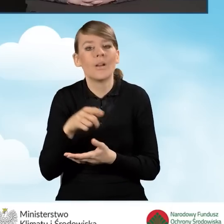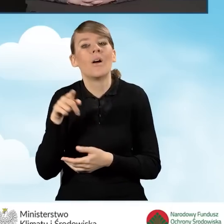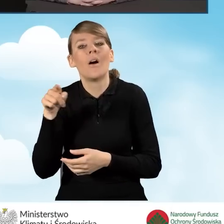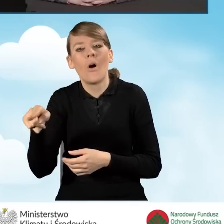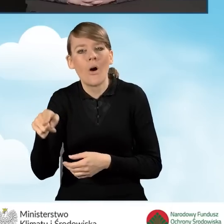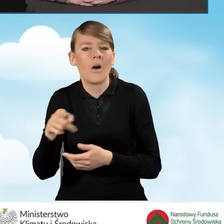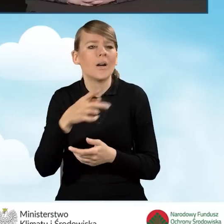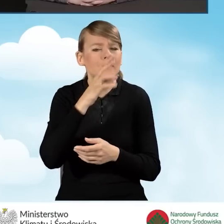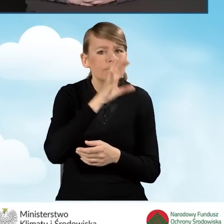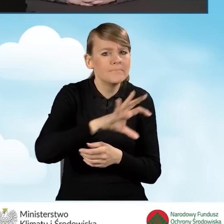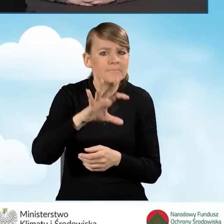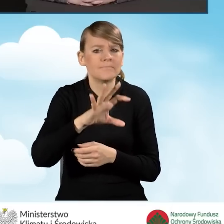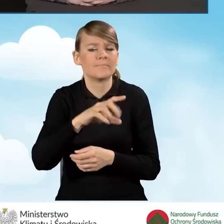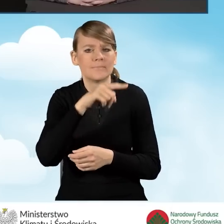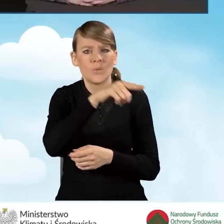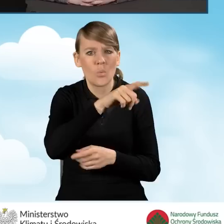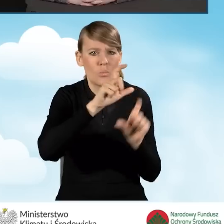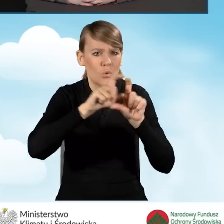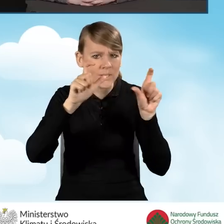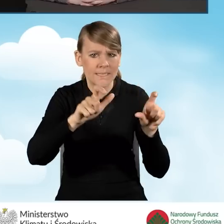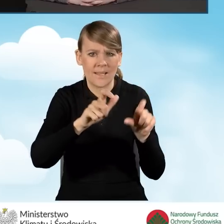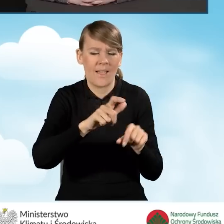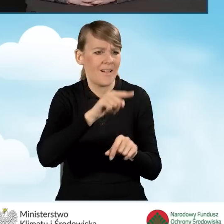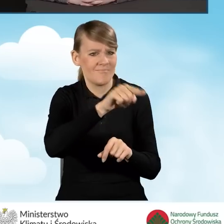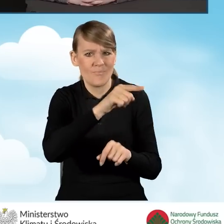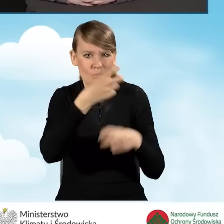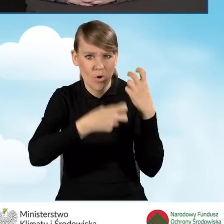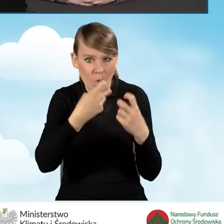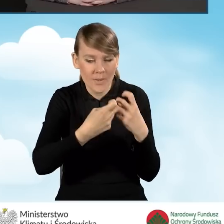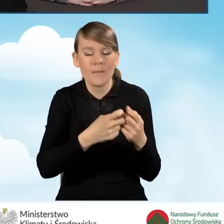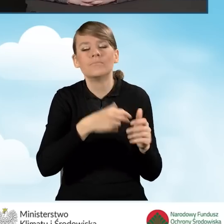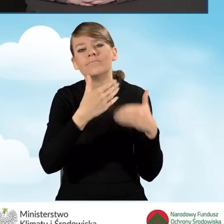do momentu zakończenia realizacji przedsięwzięcia,